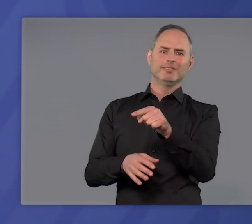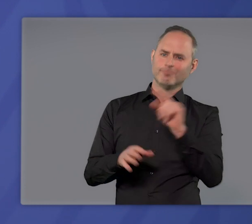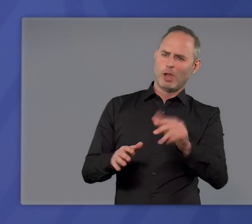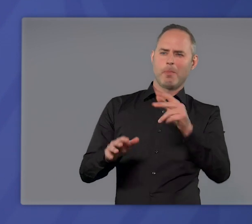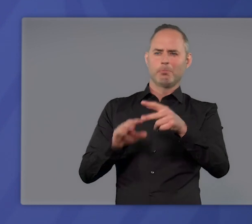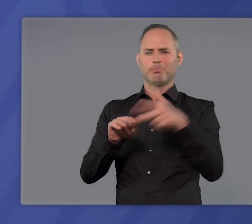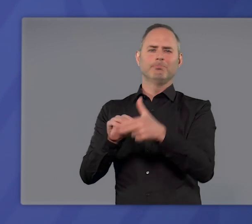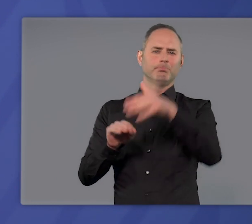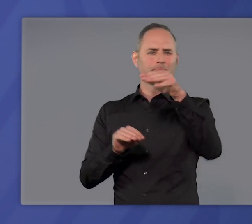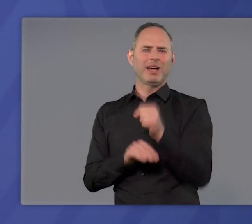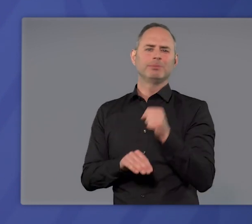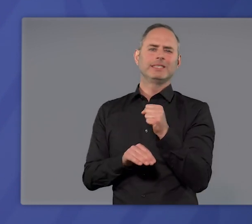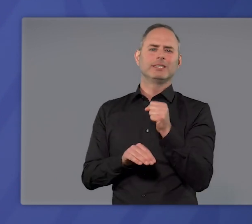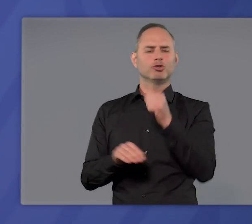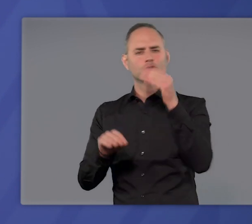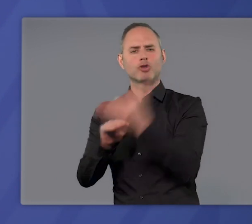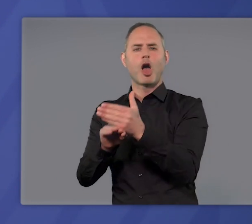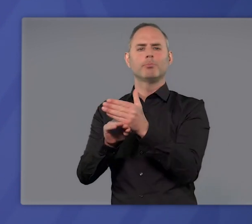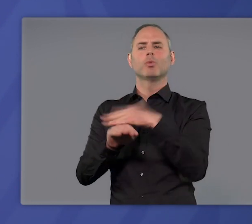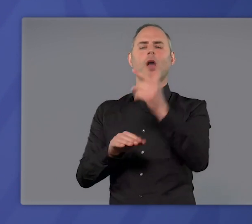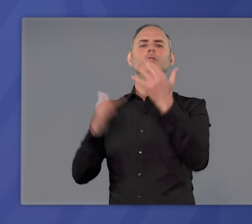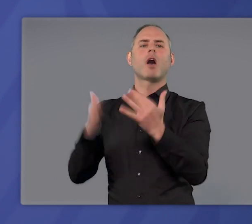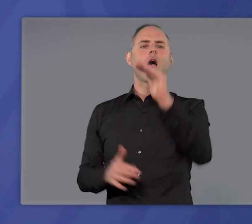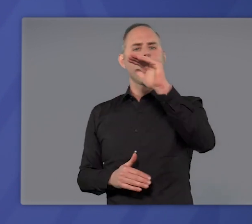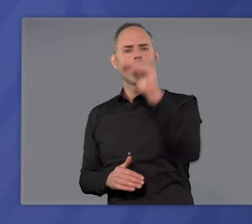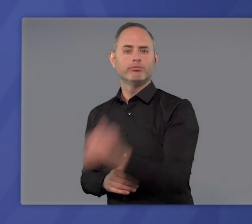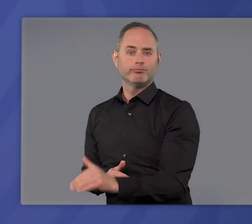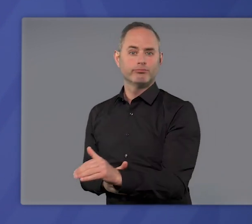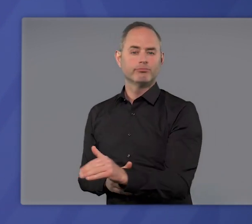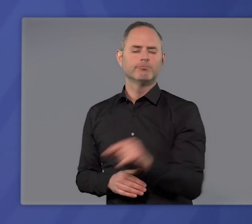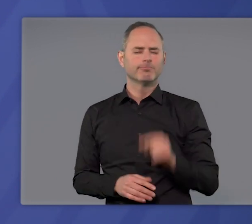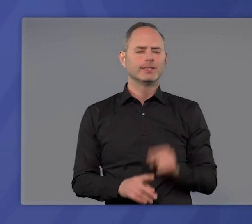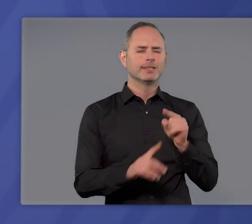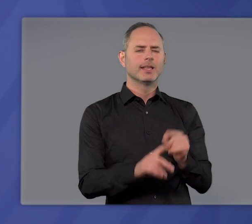dann zu stoppen und schließlich umzukehren. Es dient dem Ziel,